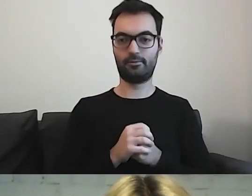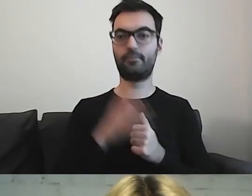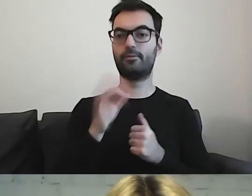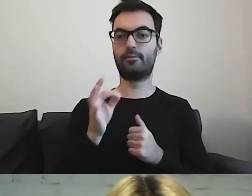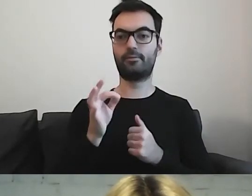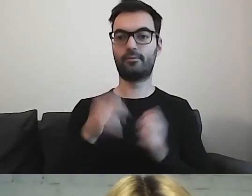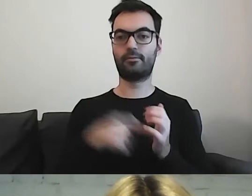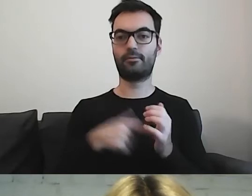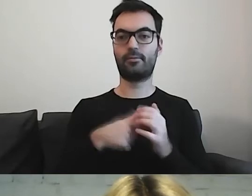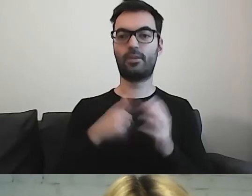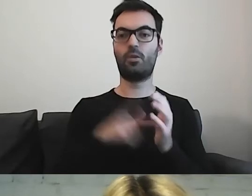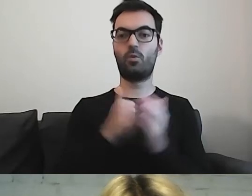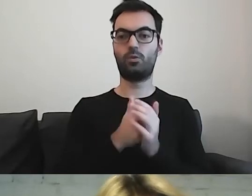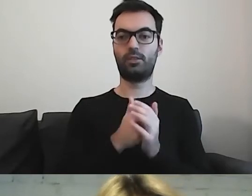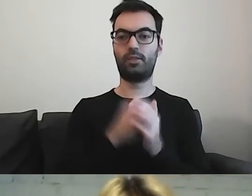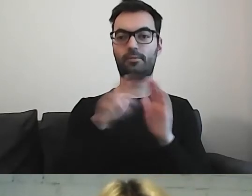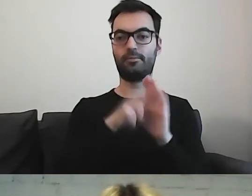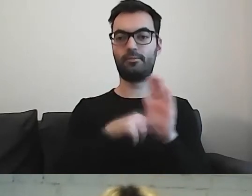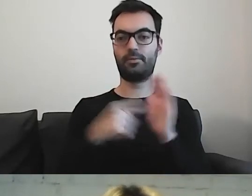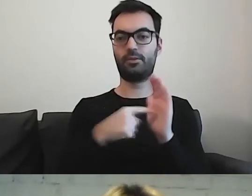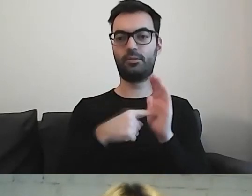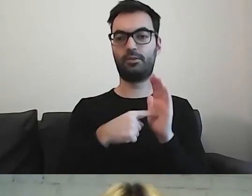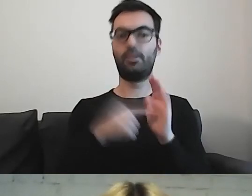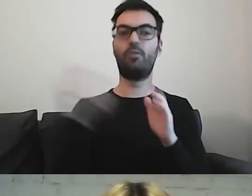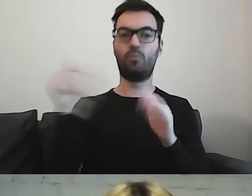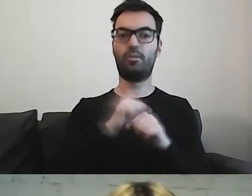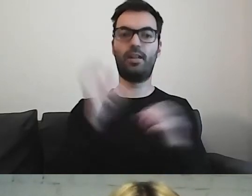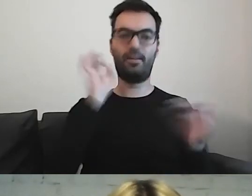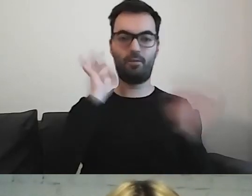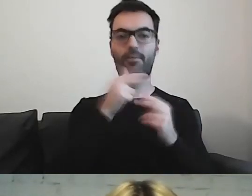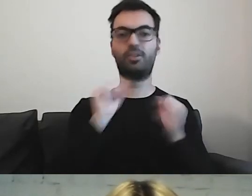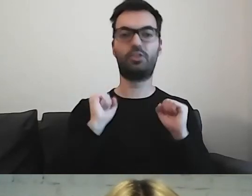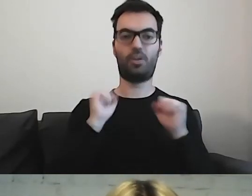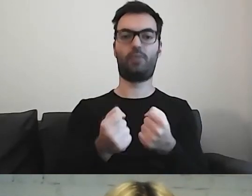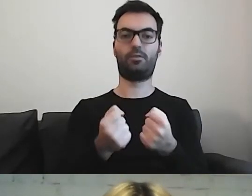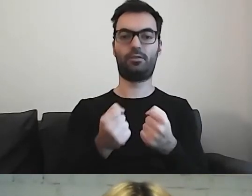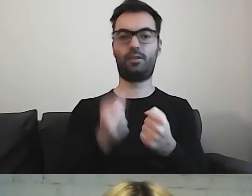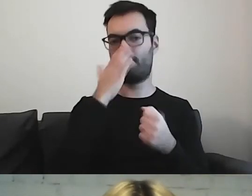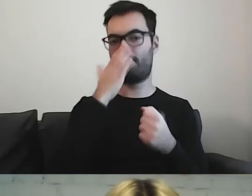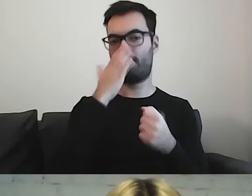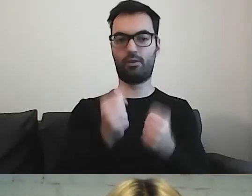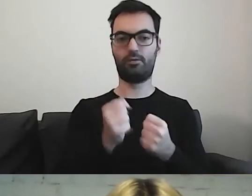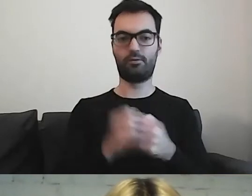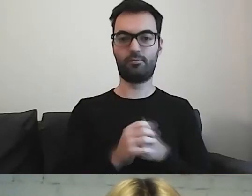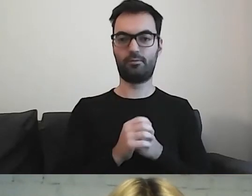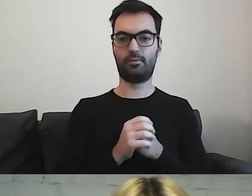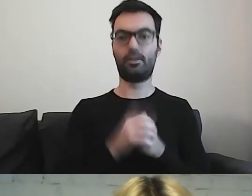To, co jest w ustawie, to zapewnienie informacji o działalności w tekście łatwym do czytania.